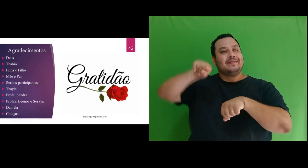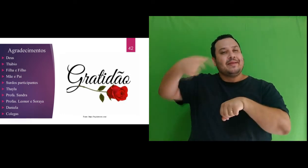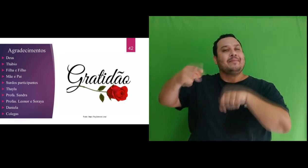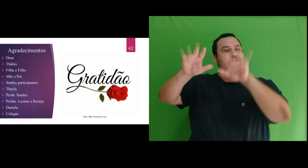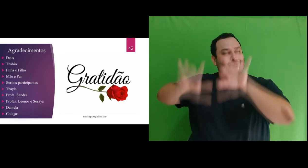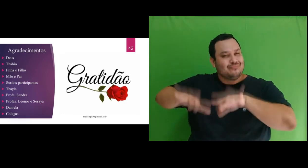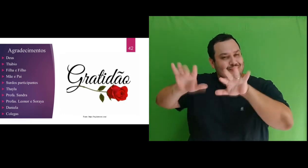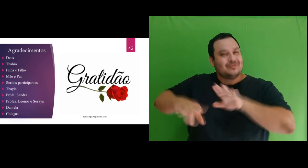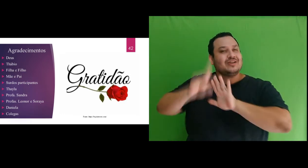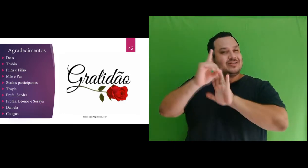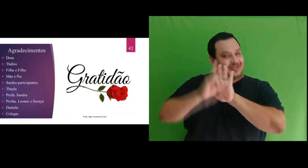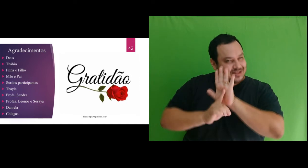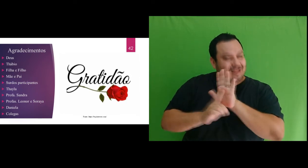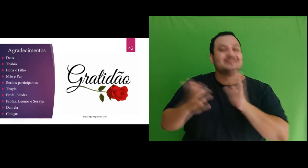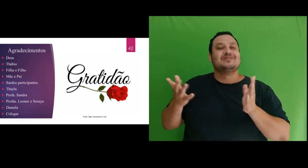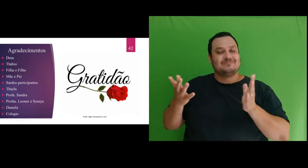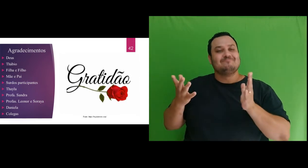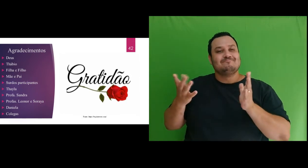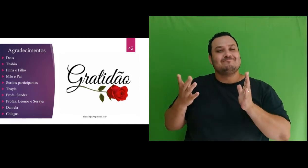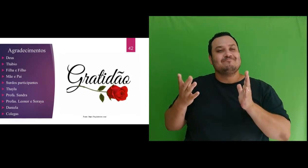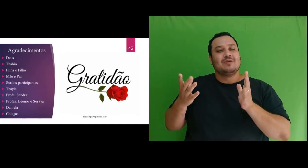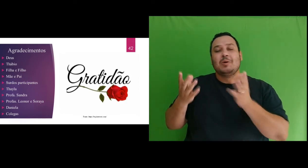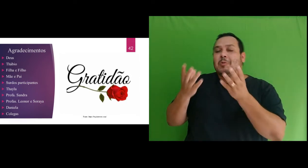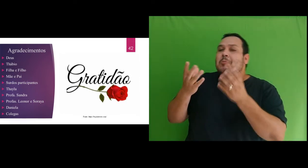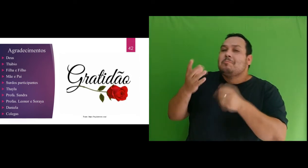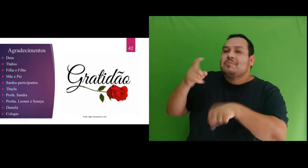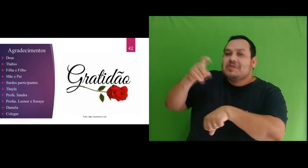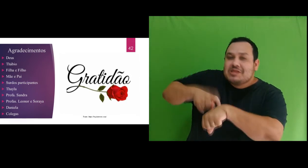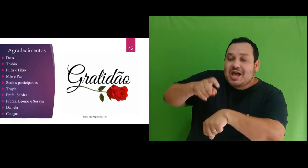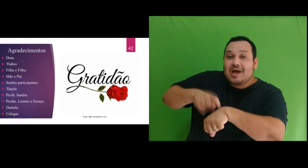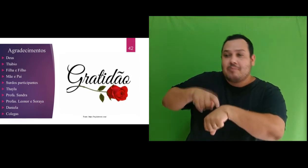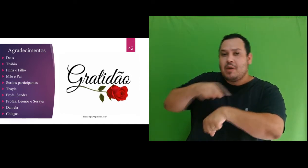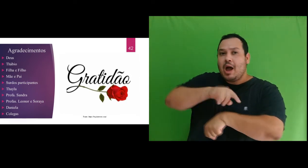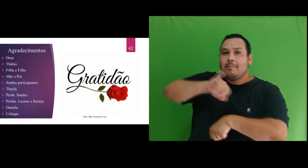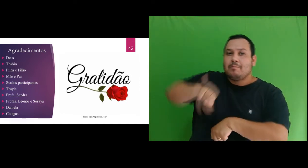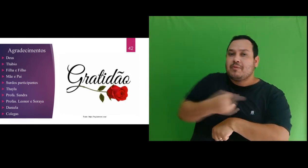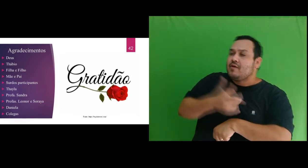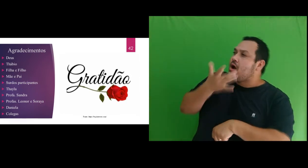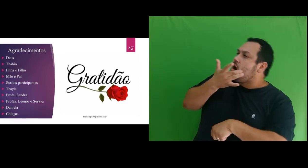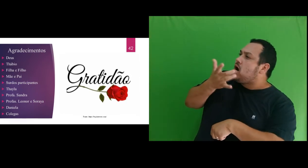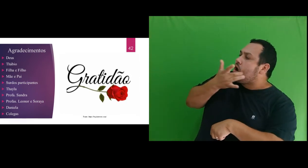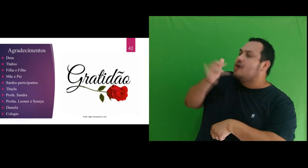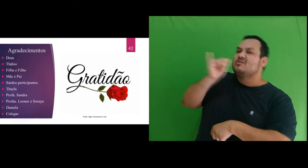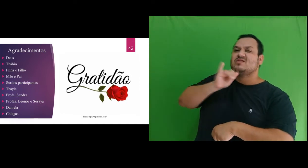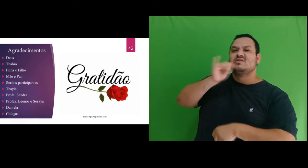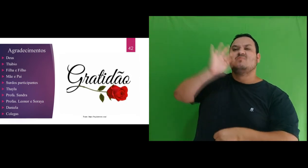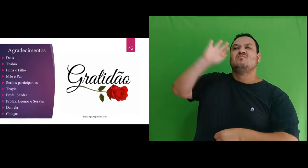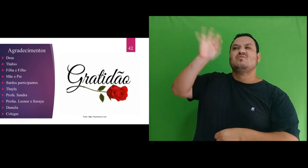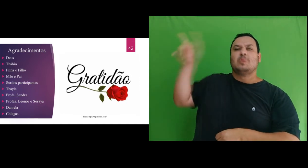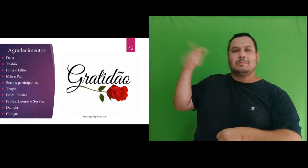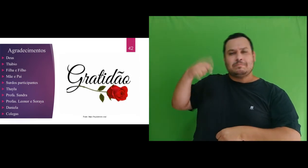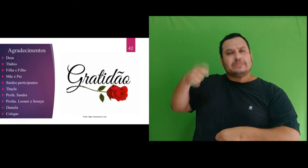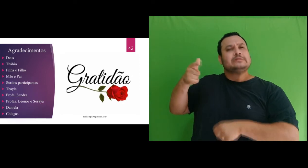da dissertação. Desejo que este período tenha sido um exemplo para você de que dedicação e esforço